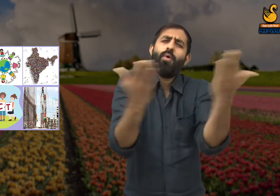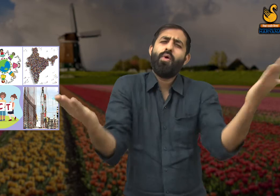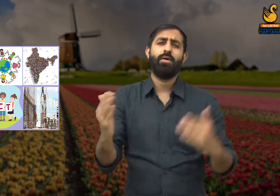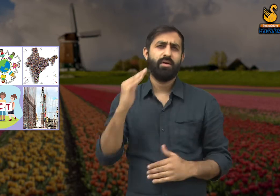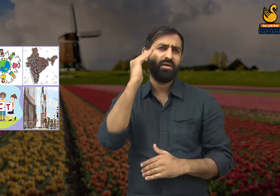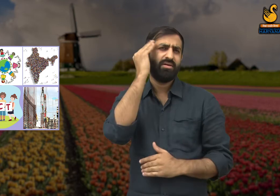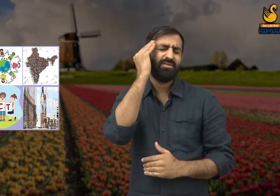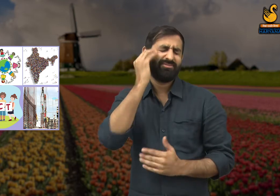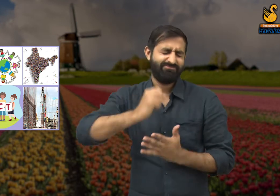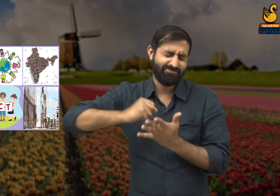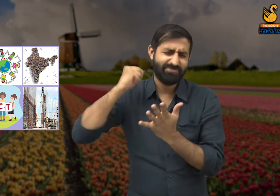इस बात की समझ होनी चाहिए,